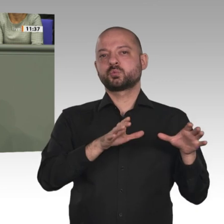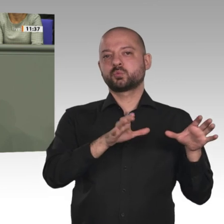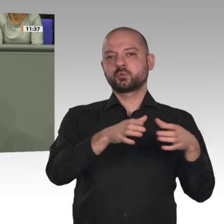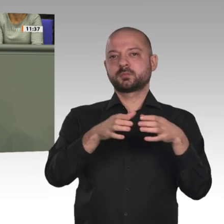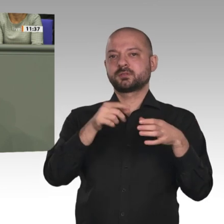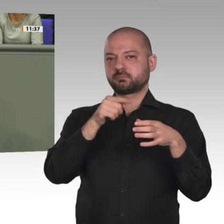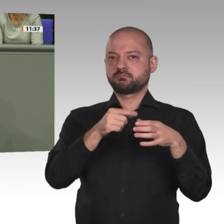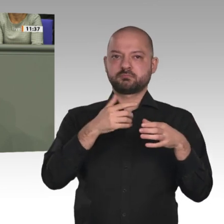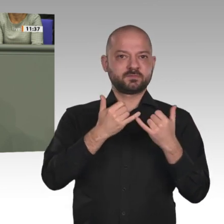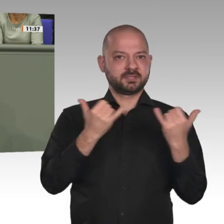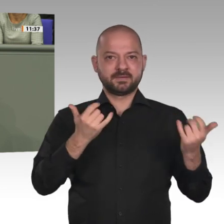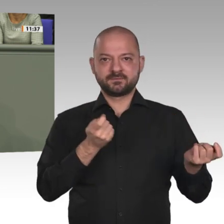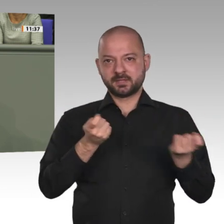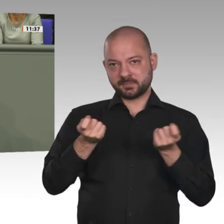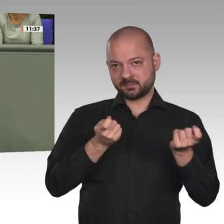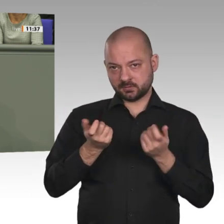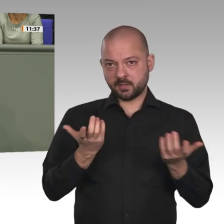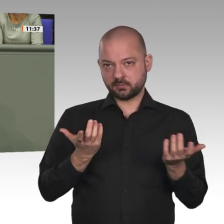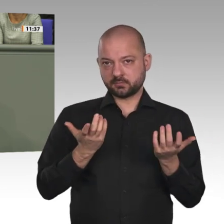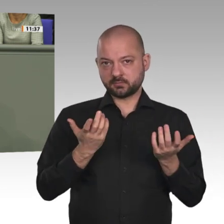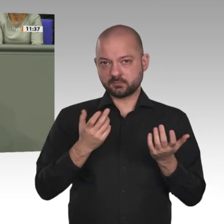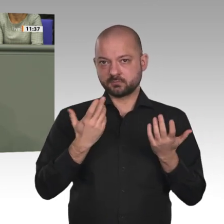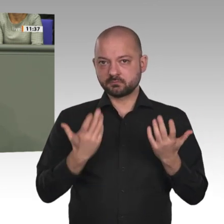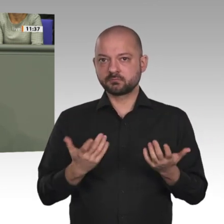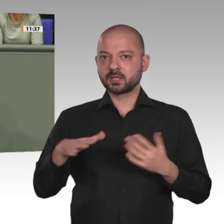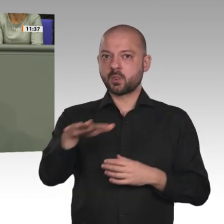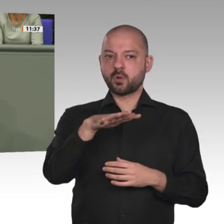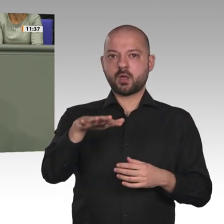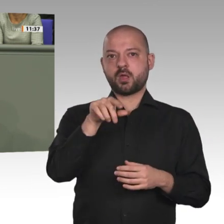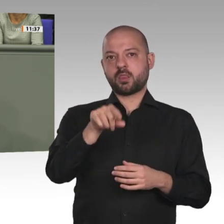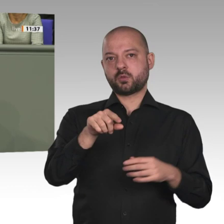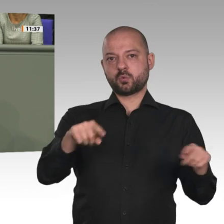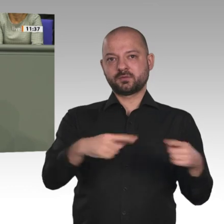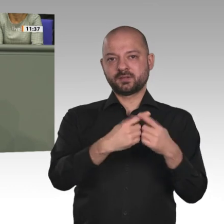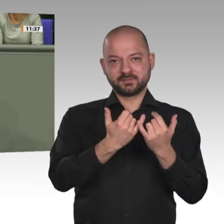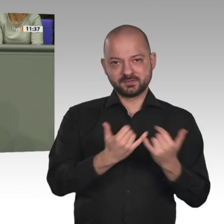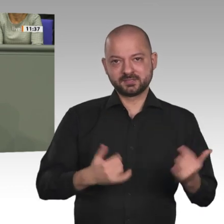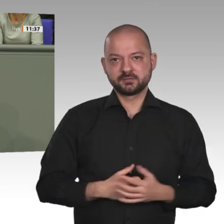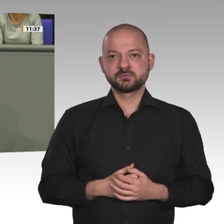uns zu den Werten der Charta der Vereinten Nationen sowie des Völkerrechts. Und